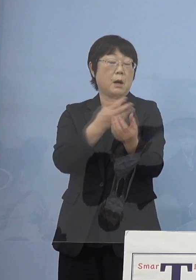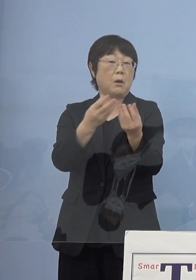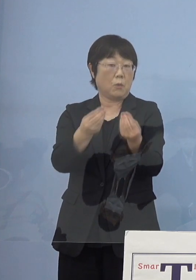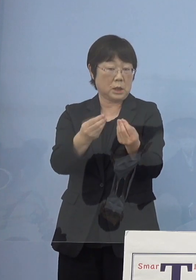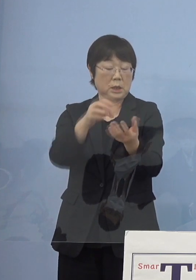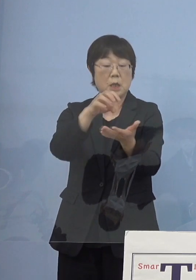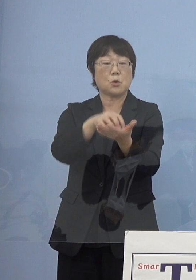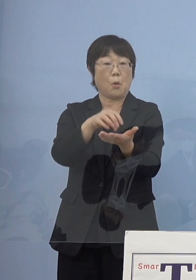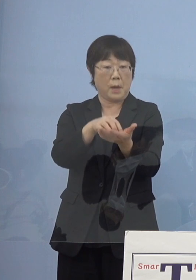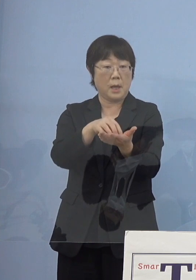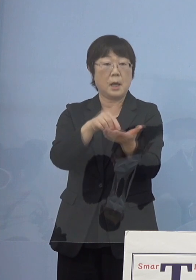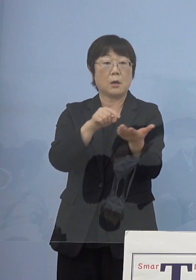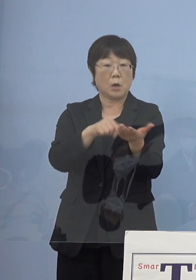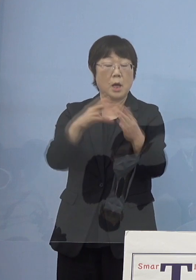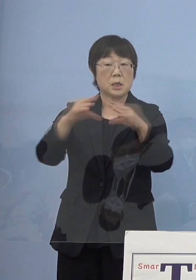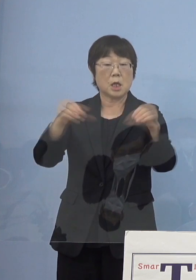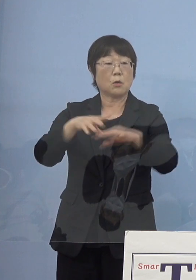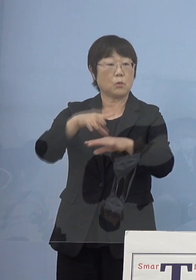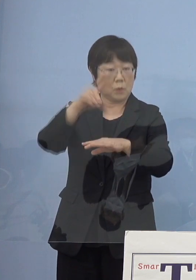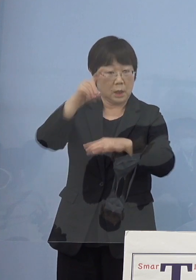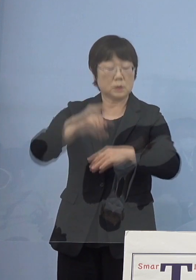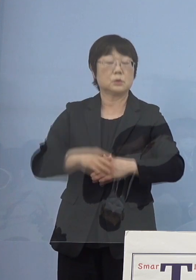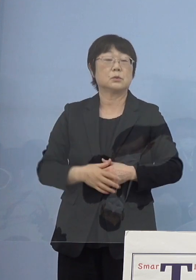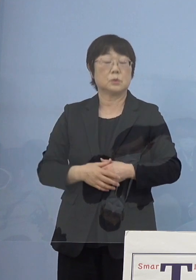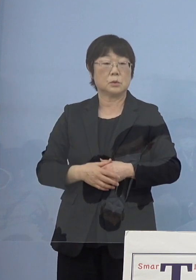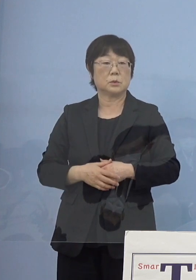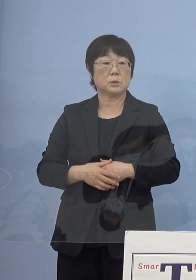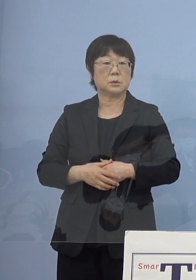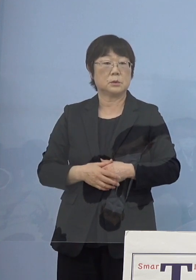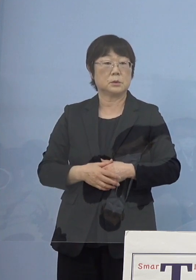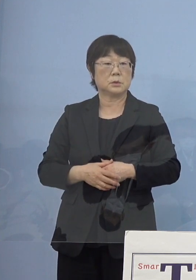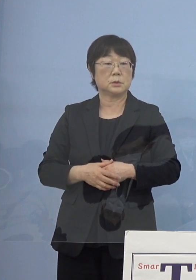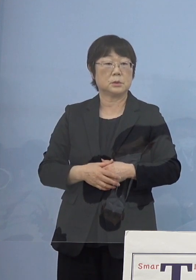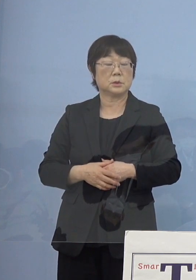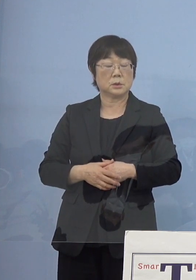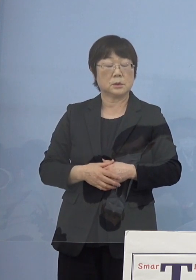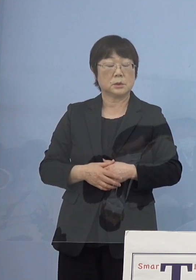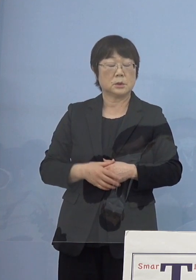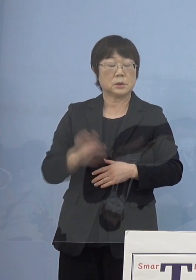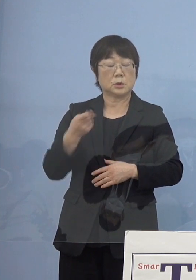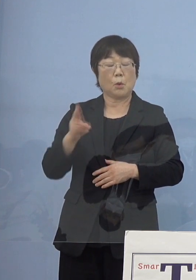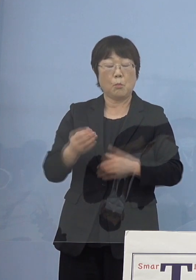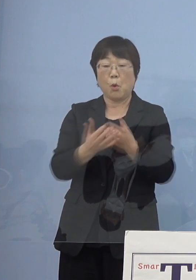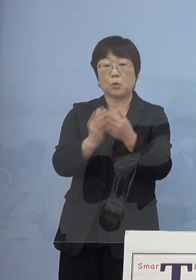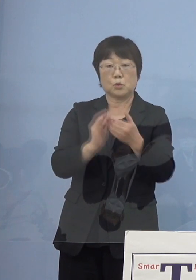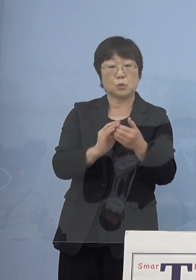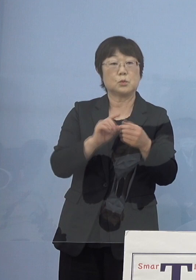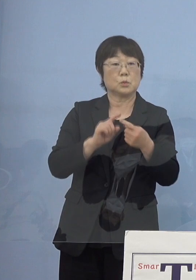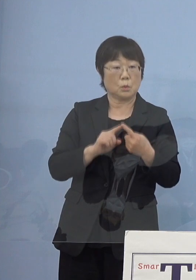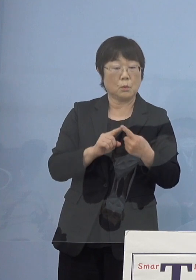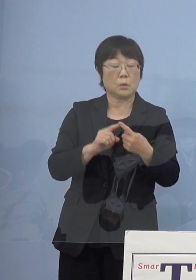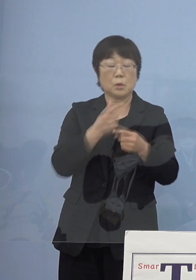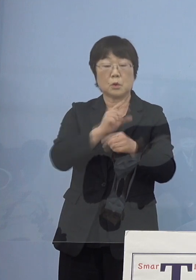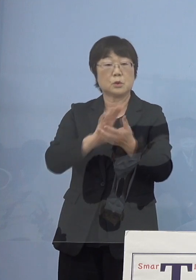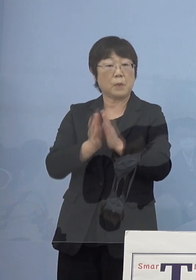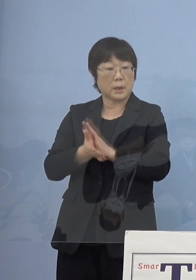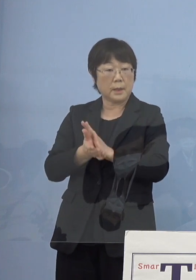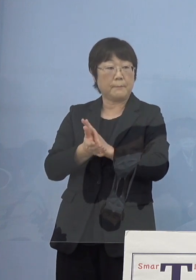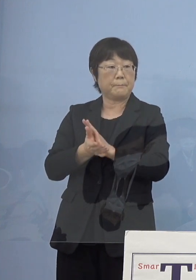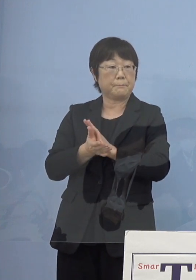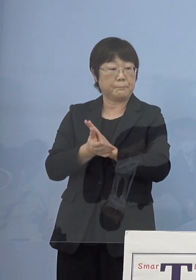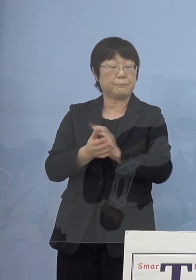例えばこちらは全国初損保グループの皆さん方と徳島県 損保ジャパンの皆さん方と